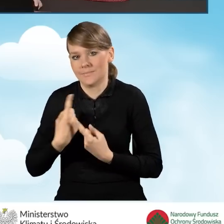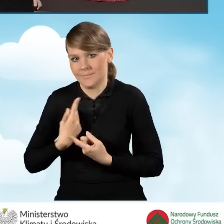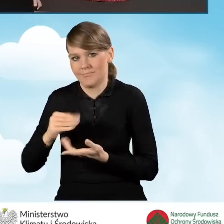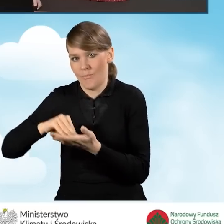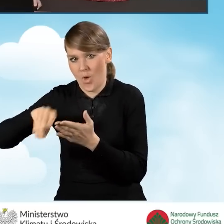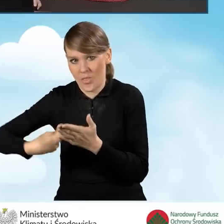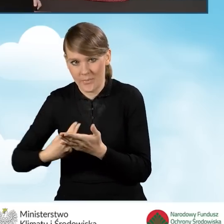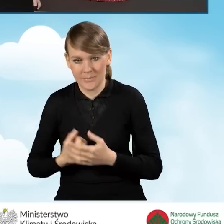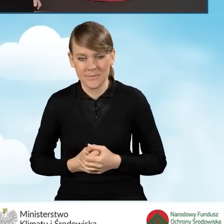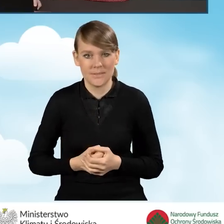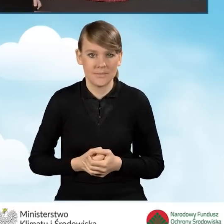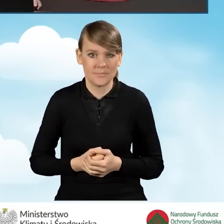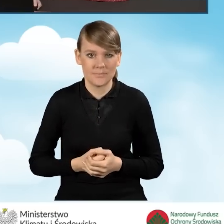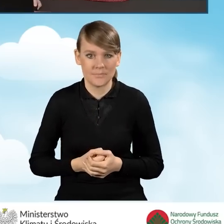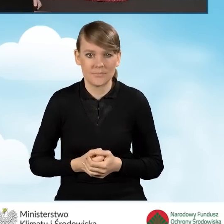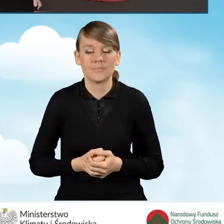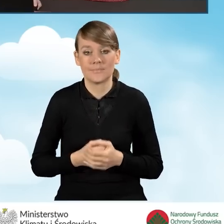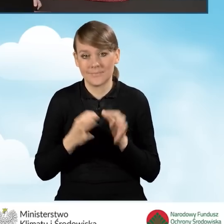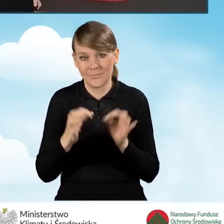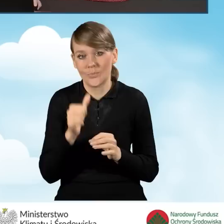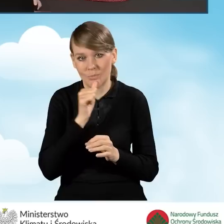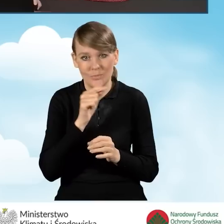W tej sytuacji zaznaczymy teraz to pole.